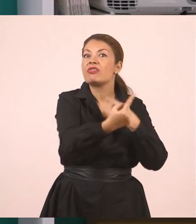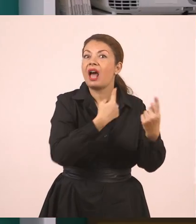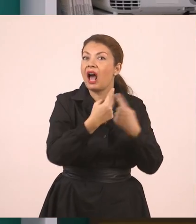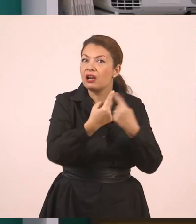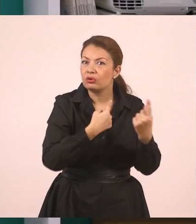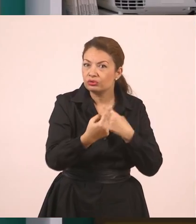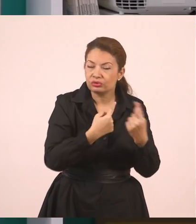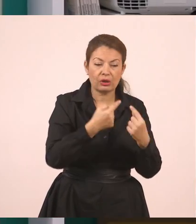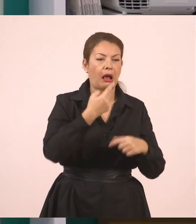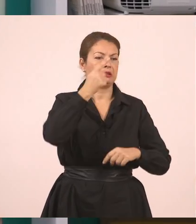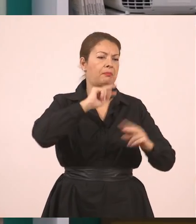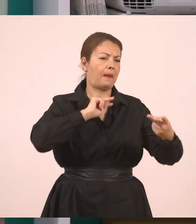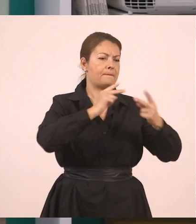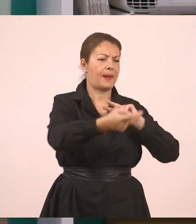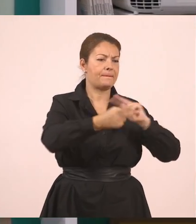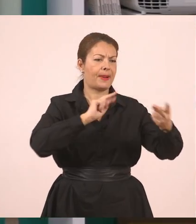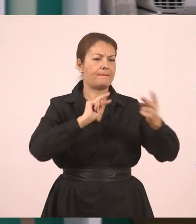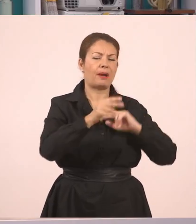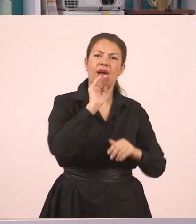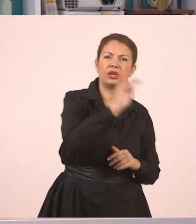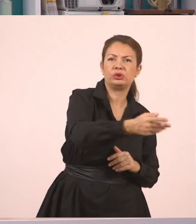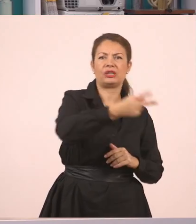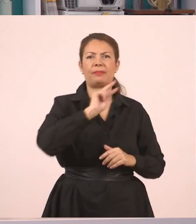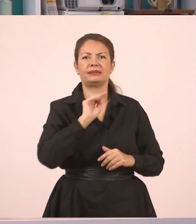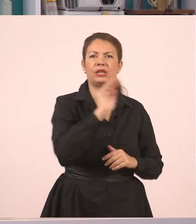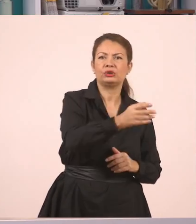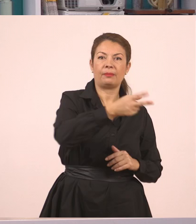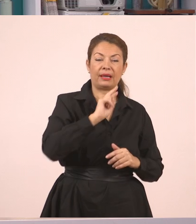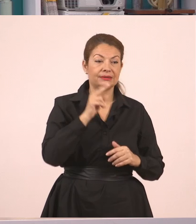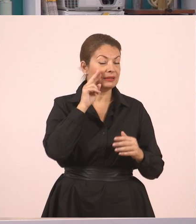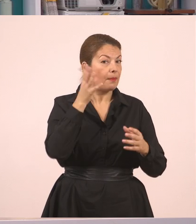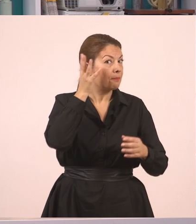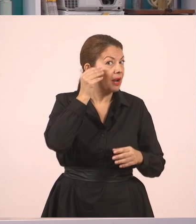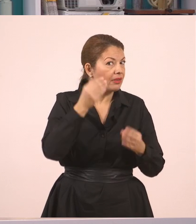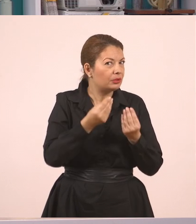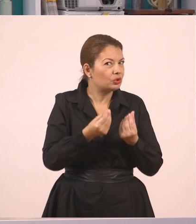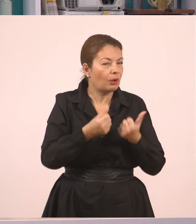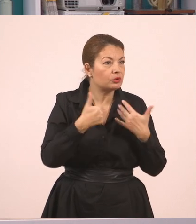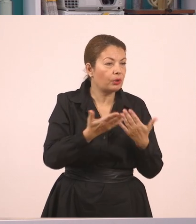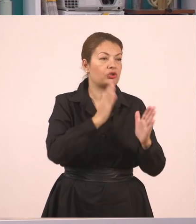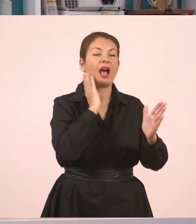Ένας ρωτούσε, ένας απαντούσε. Και είδαμε πώς από τον ευθύ λόγο, που είναι ο μικρός διάλογος, κάτι που λέω απευθείας στον άλλον,